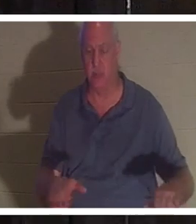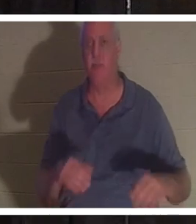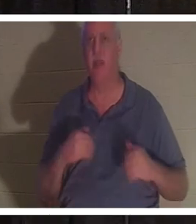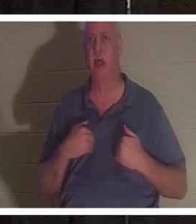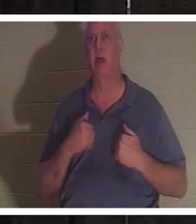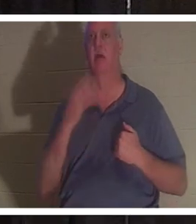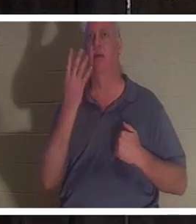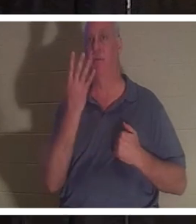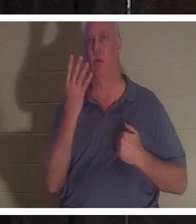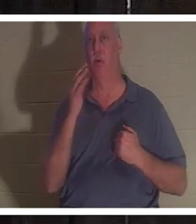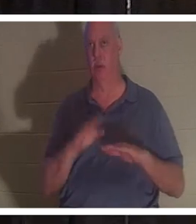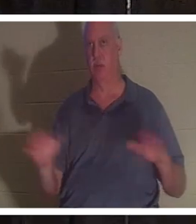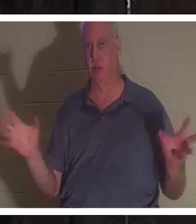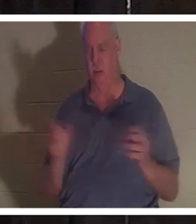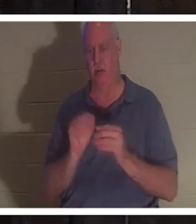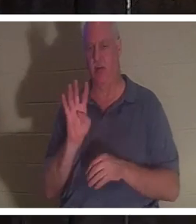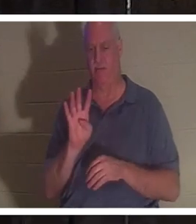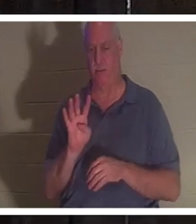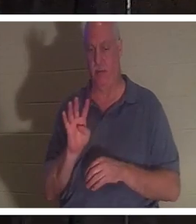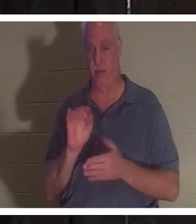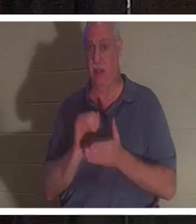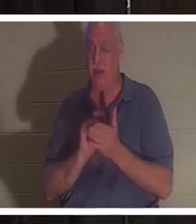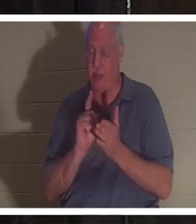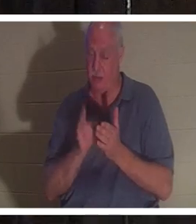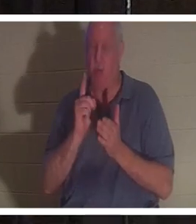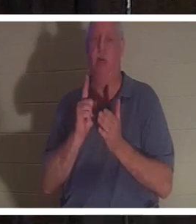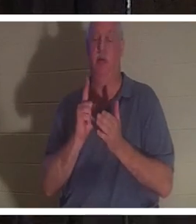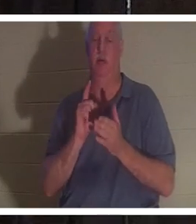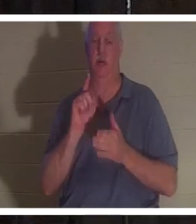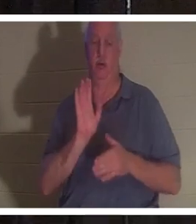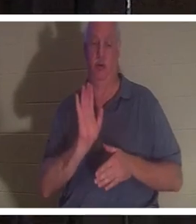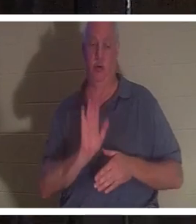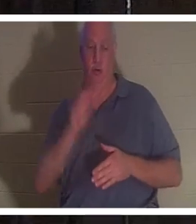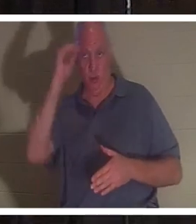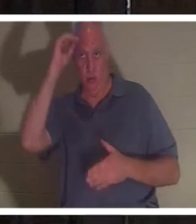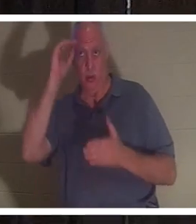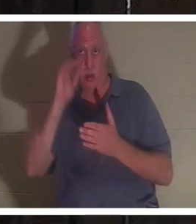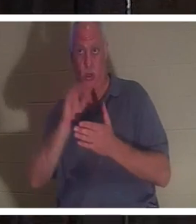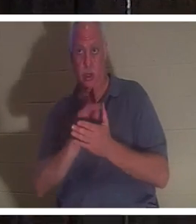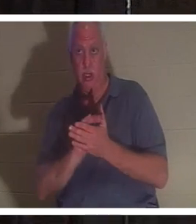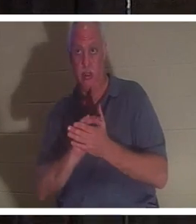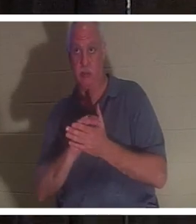子供がいました。その瞬間、彼女の夫がバスルームに入ってきて、バスルームの